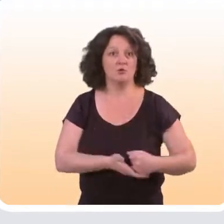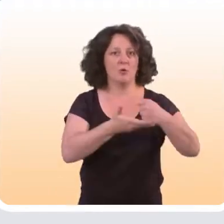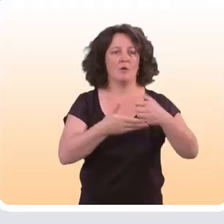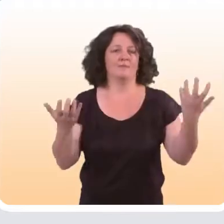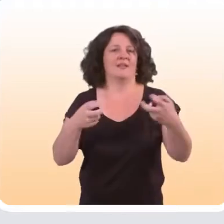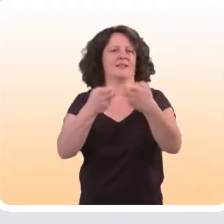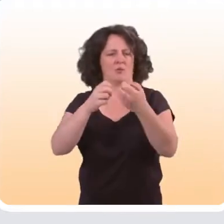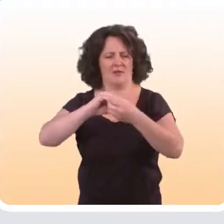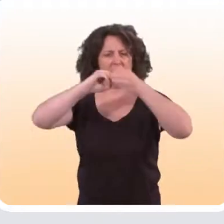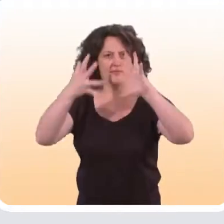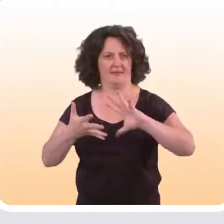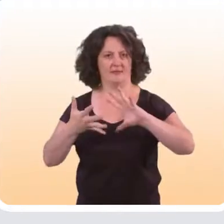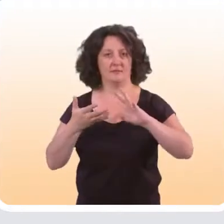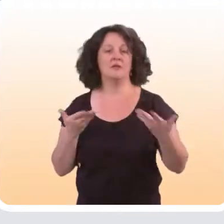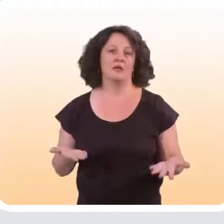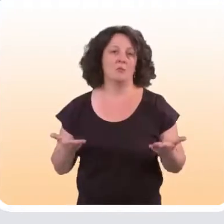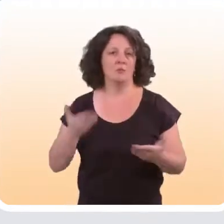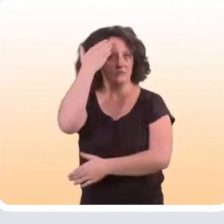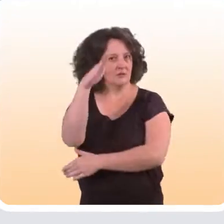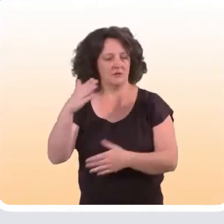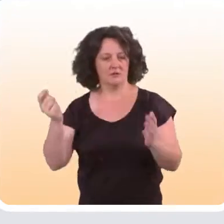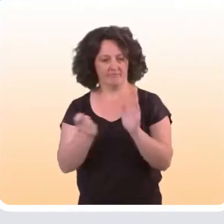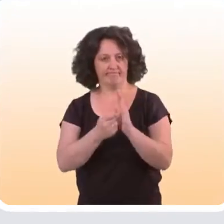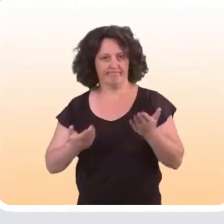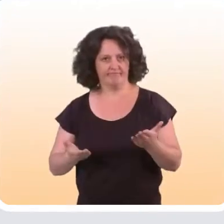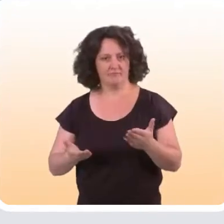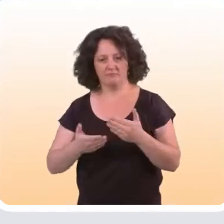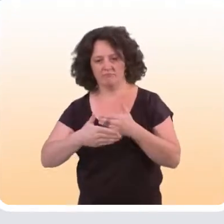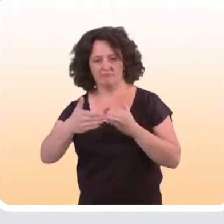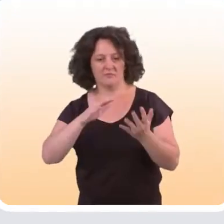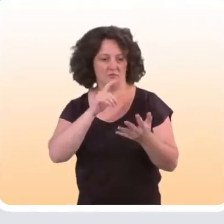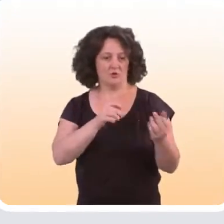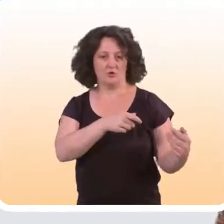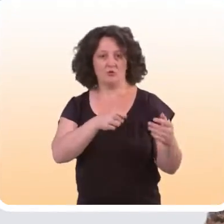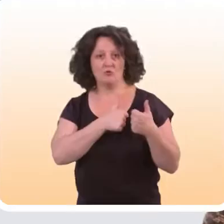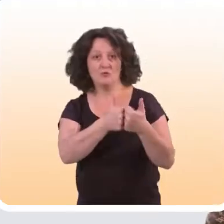Par exemple sur Internet, on sait qu’aujourd’hui il existe un gradient d’âge d’une part